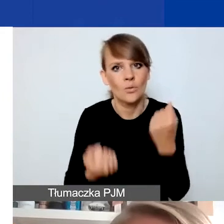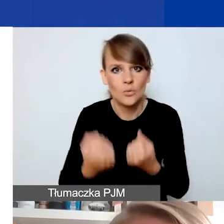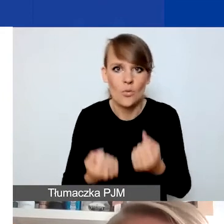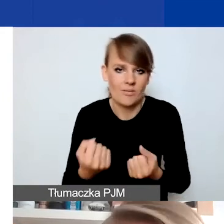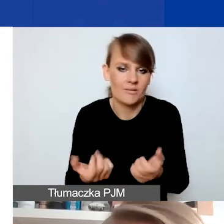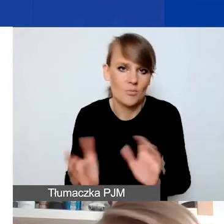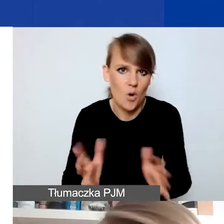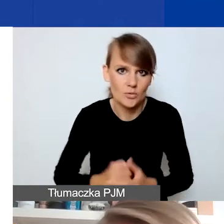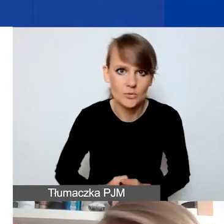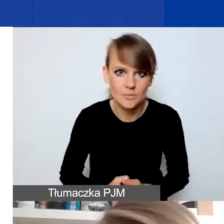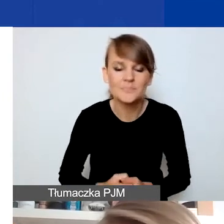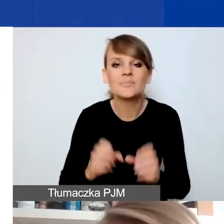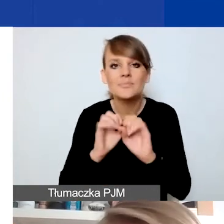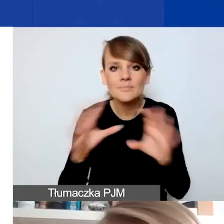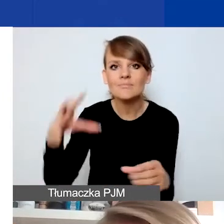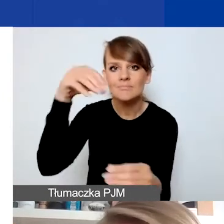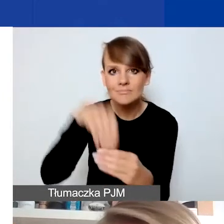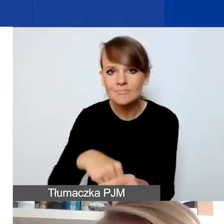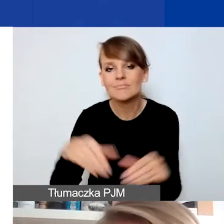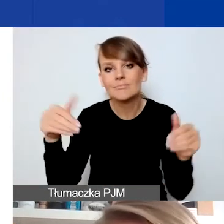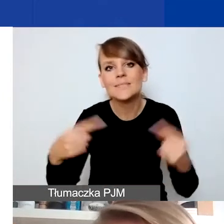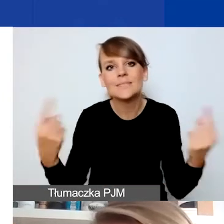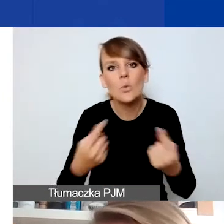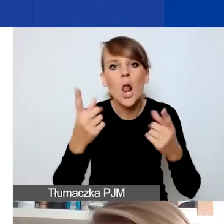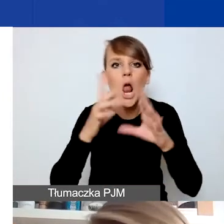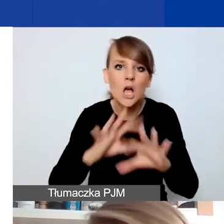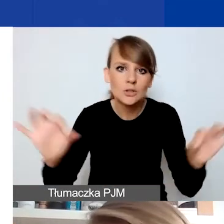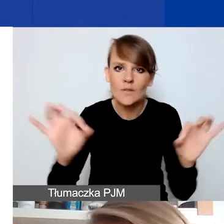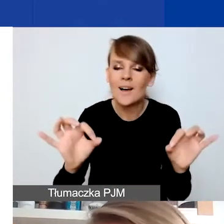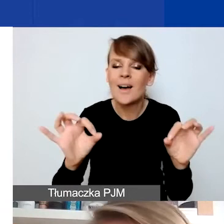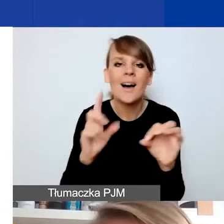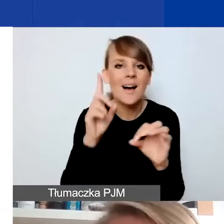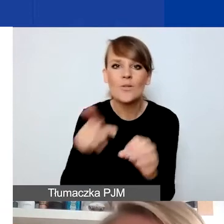I tutaj mogą wchodzić w grę sytuacje losowe. Natomiast to nie mogą być projekty